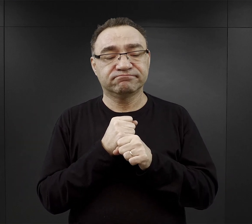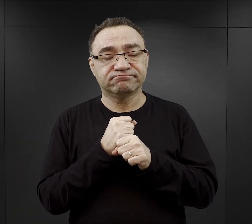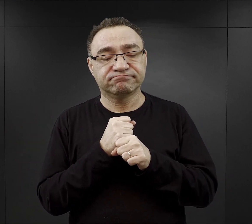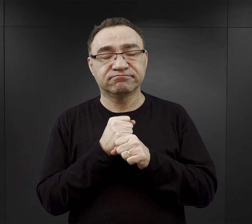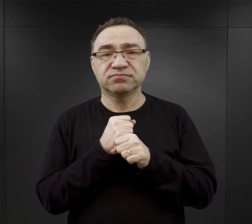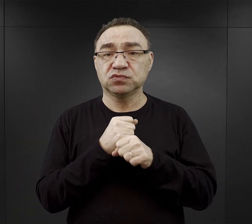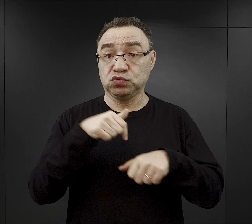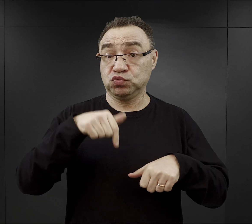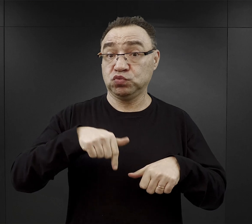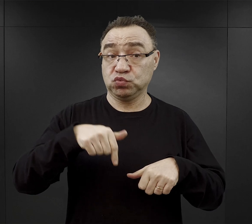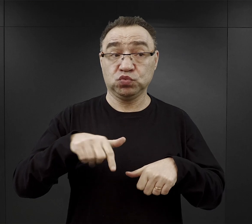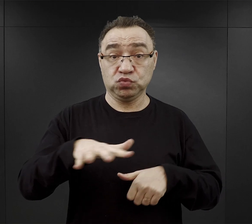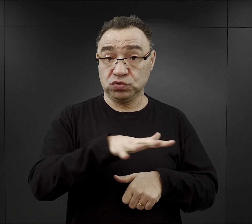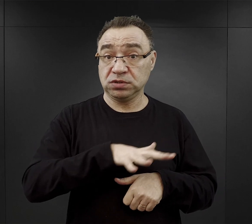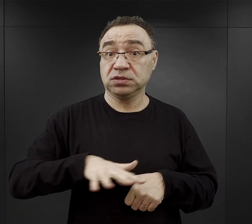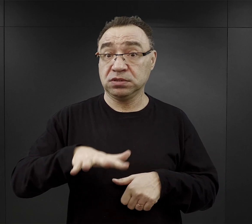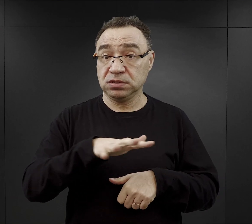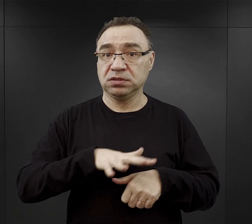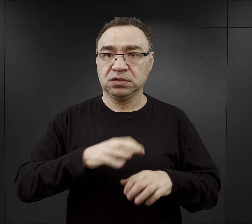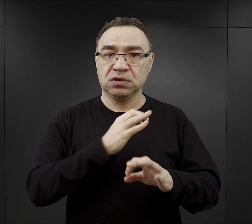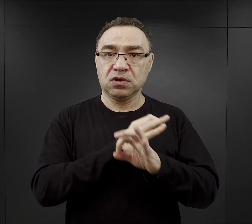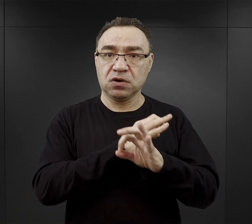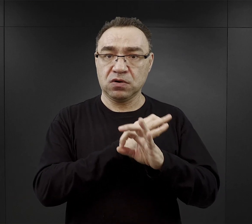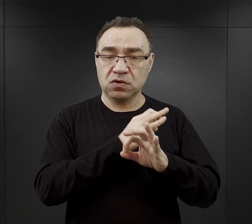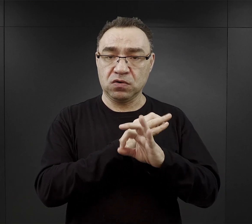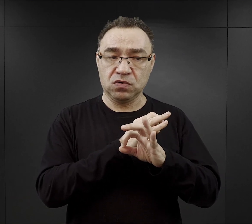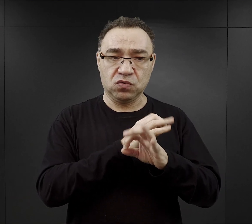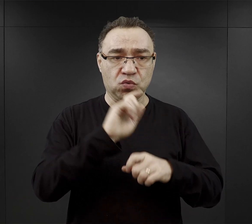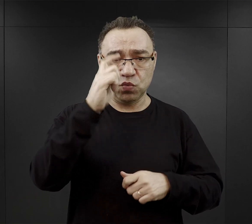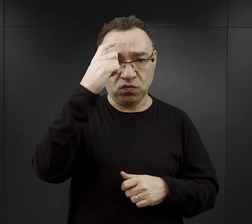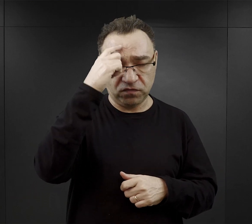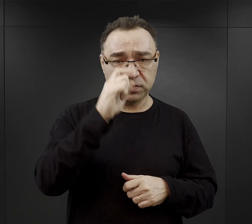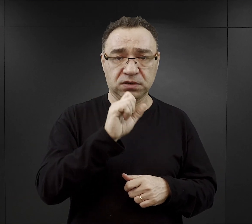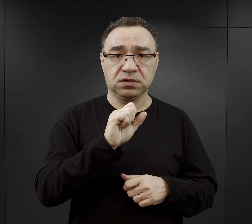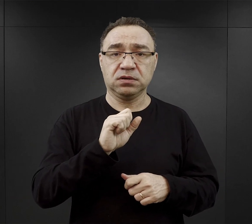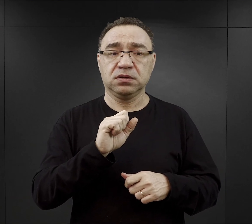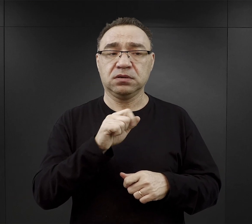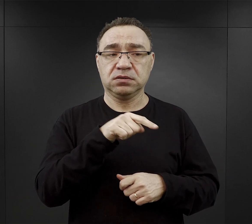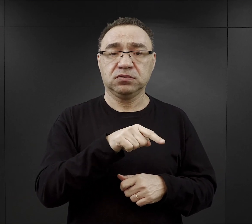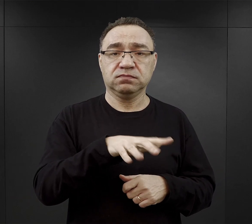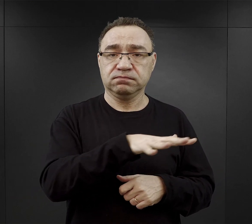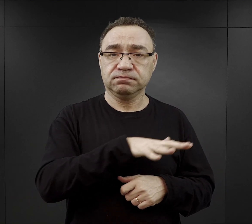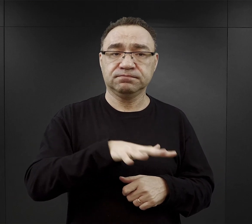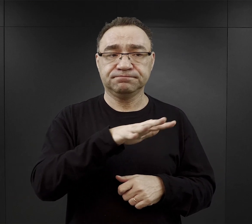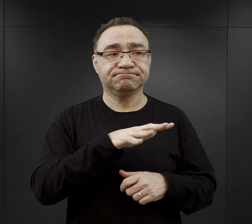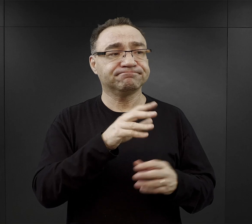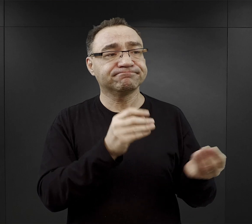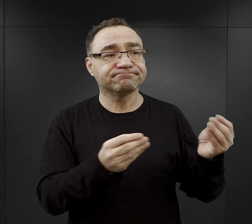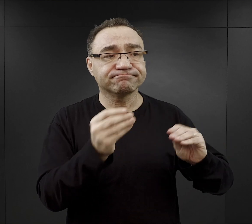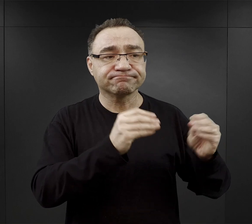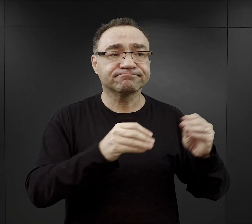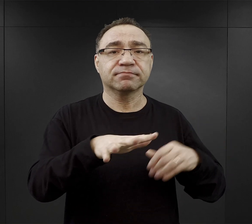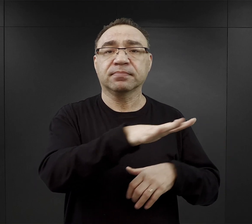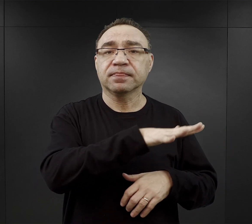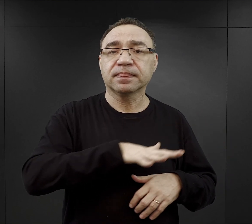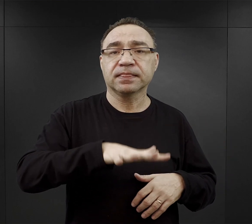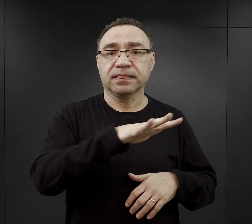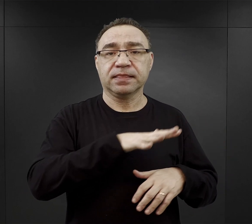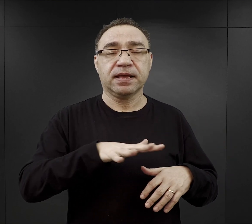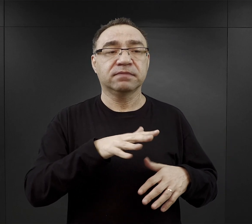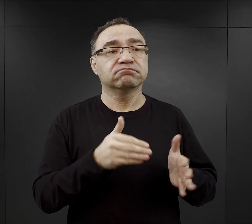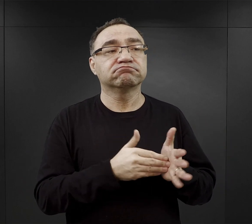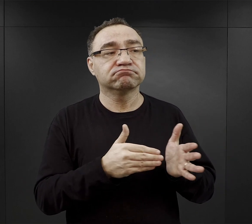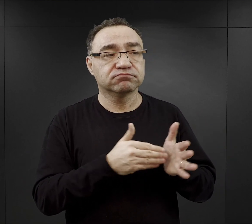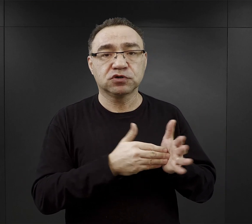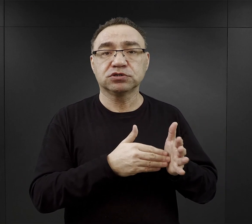tu na terenie obozu macierzystego przy adaptacji tego terenu na właśnie potrzeby obozu.